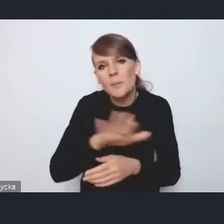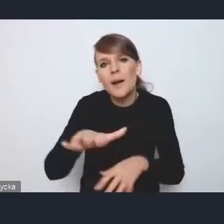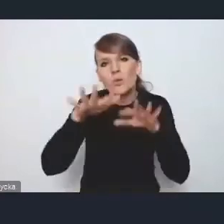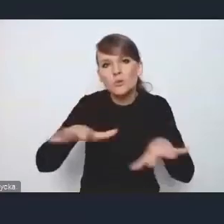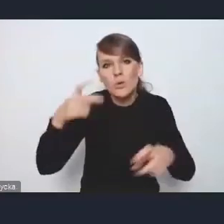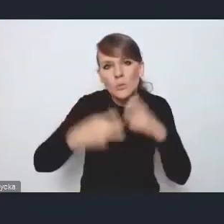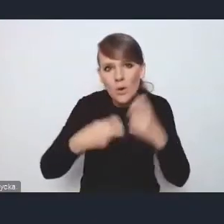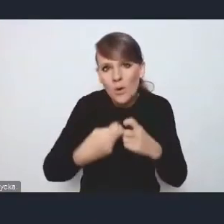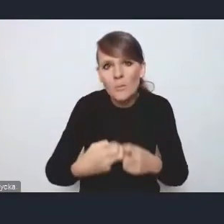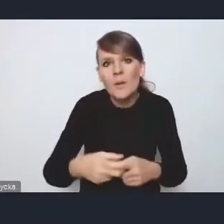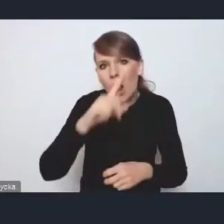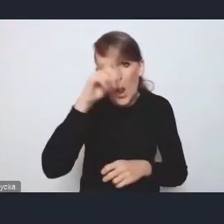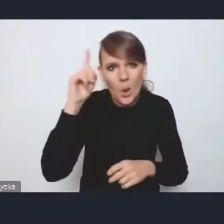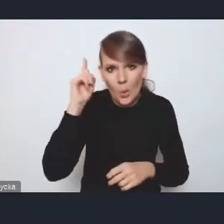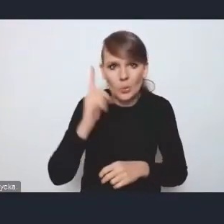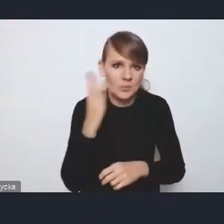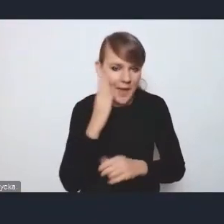jak depopulacja, o której tu jest mowa tej strategii,